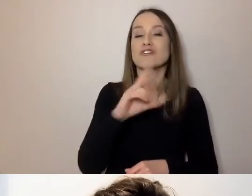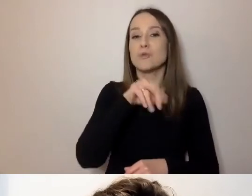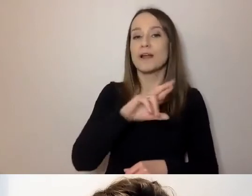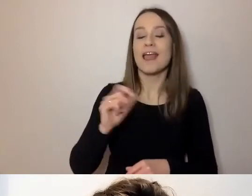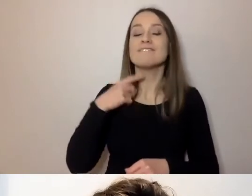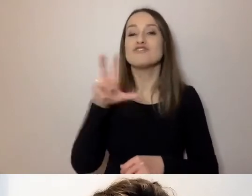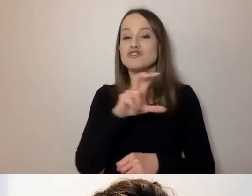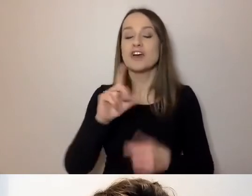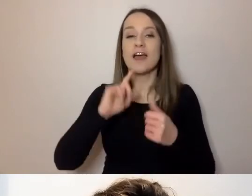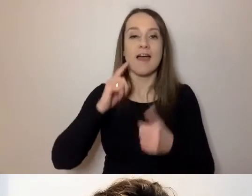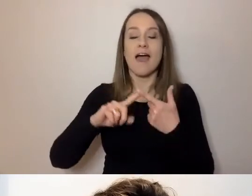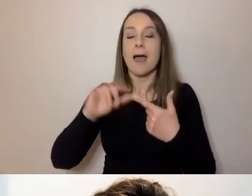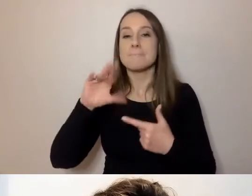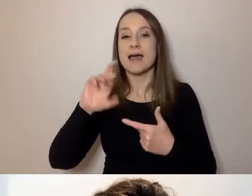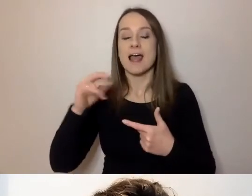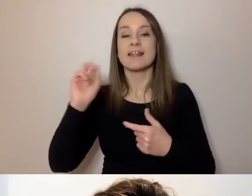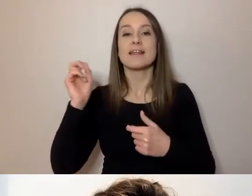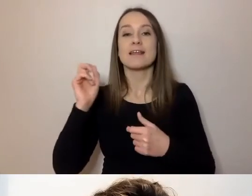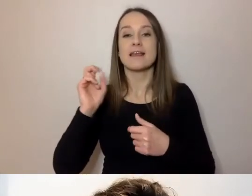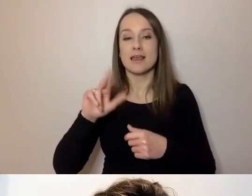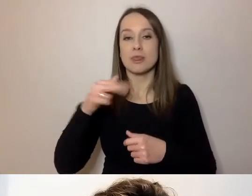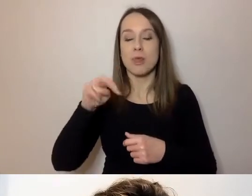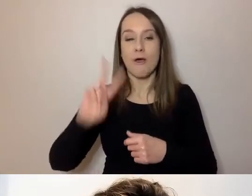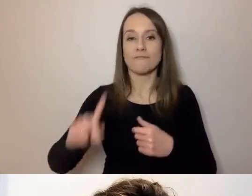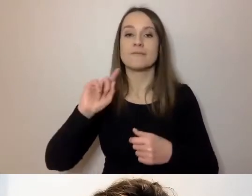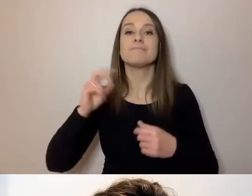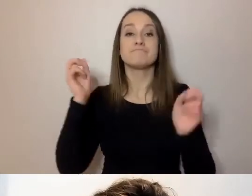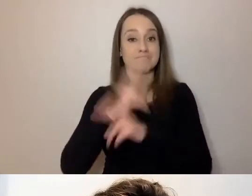Napisy dostarczają Dostępni.eu. Jak włączyć napisy?